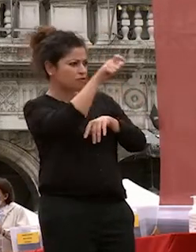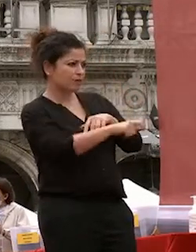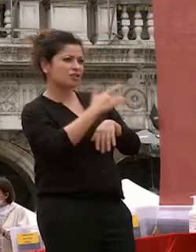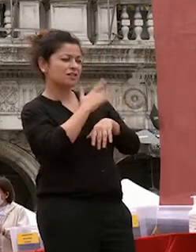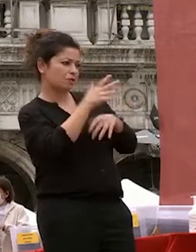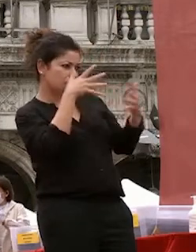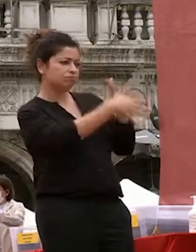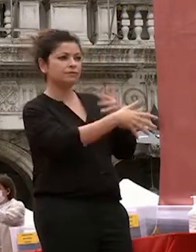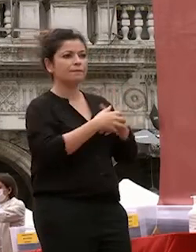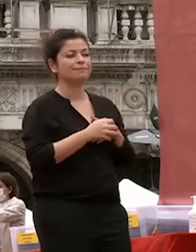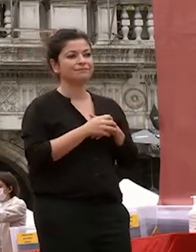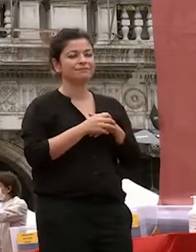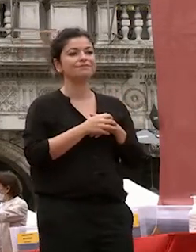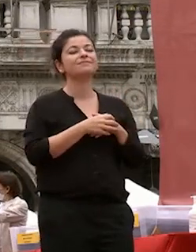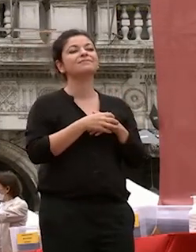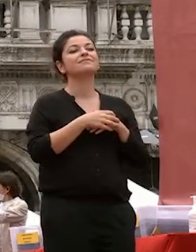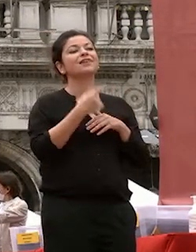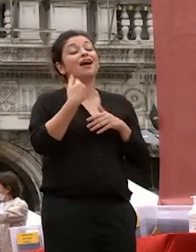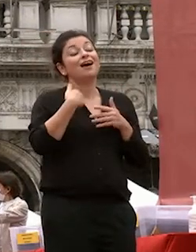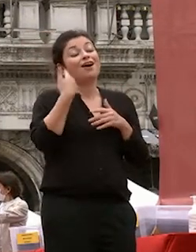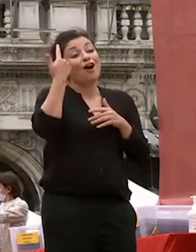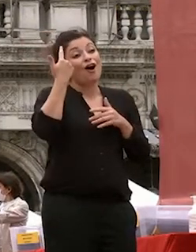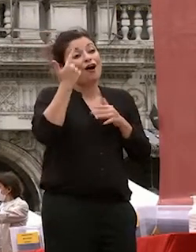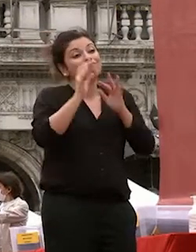vi offerto questa pillola di saggezza cinese per darvi un esempio di una